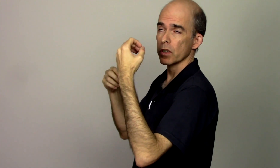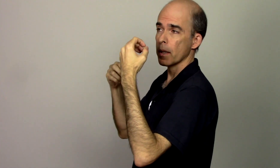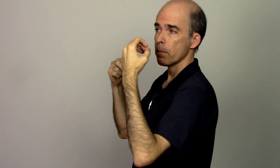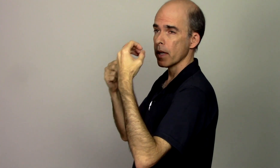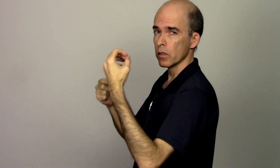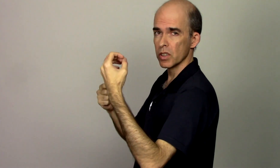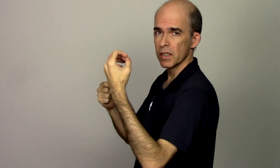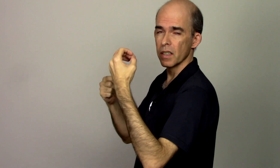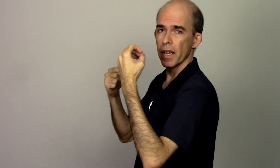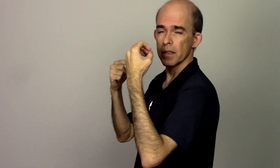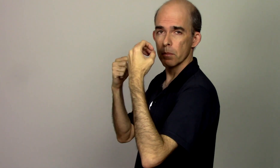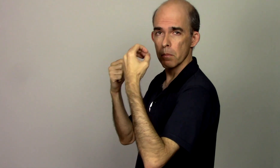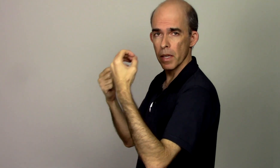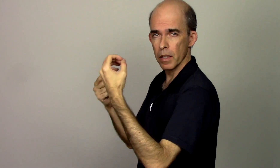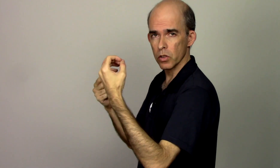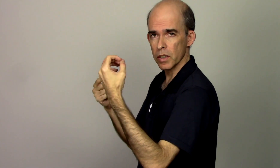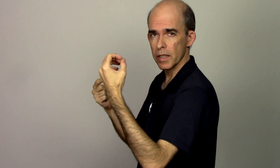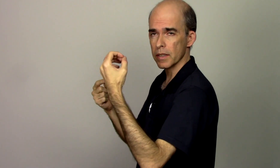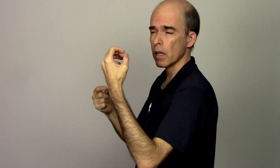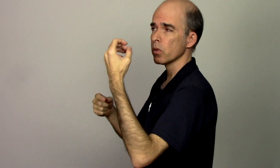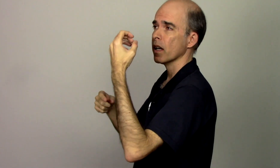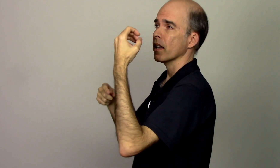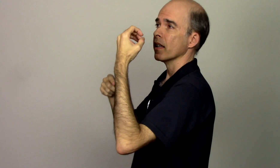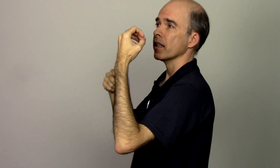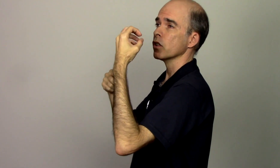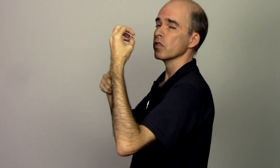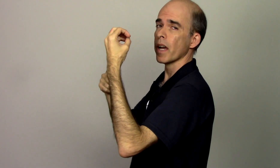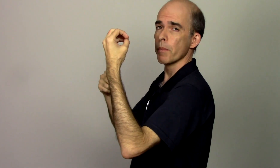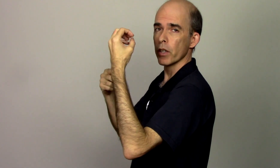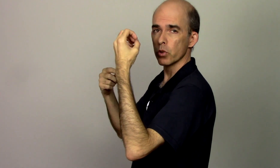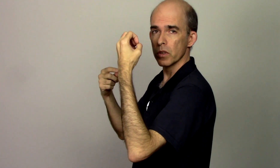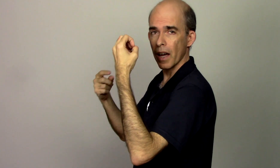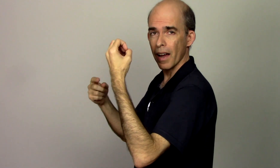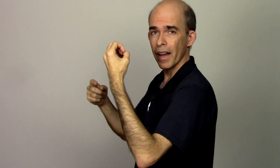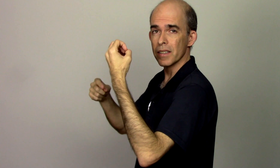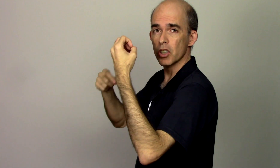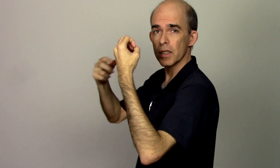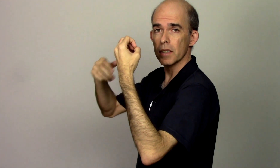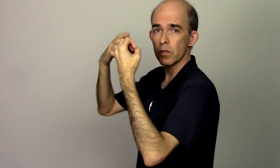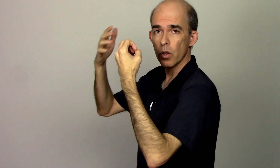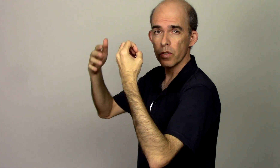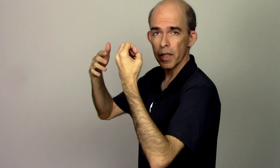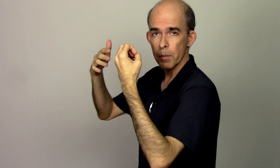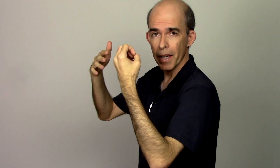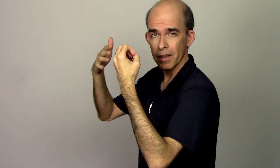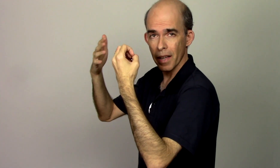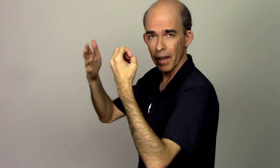vou ter menos stress menos tensão e isso vai me ajudar a desenvolver a minha